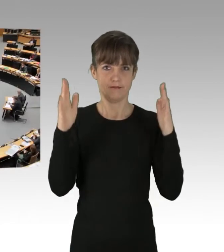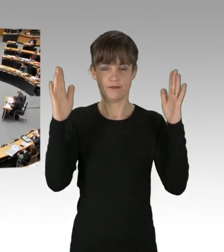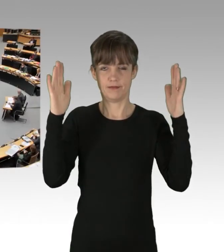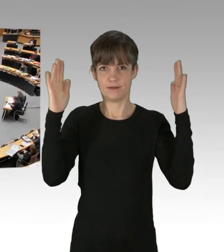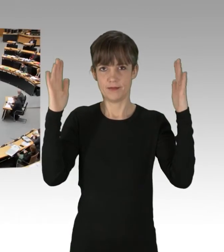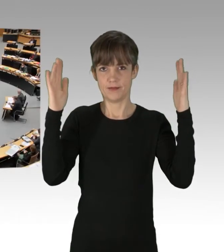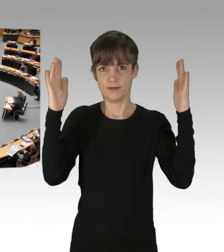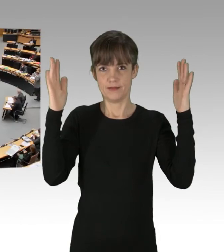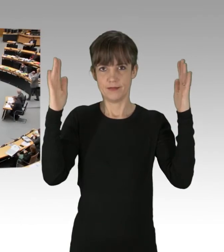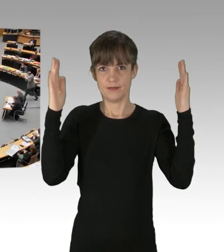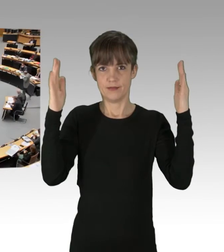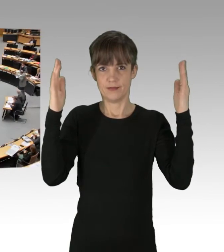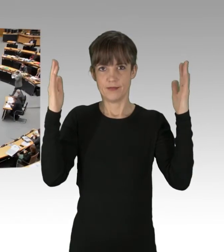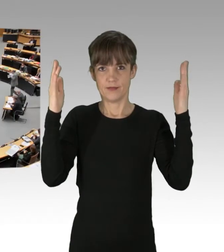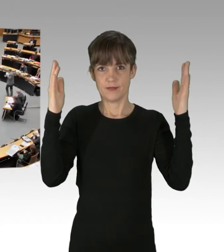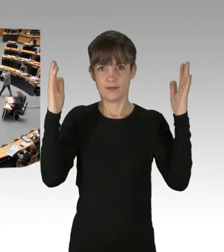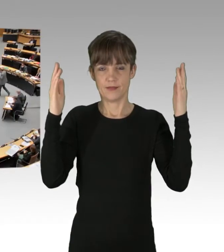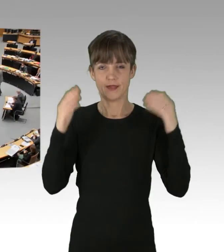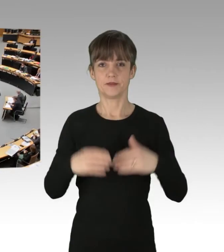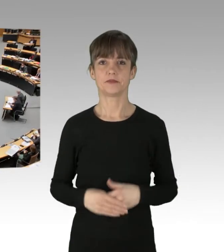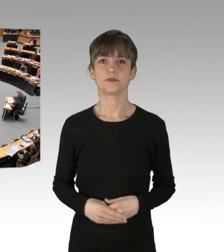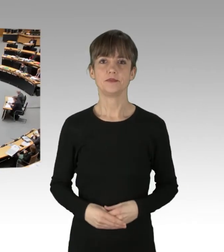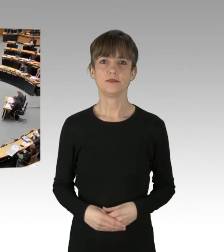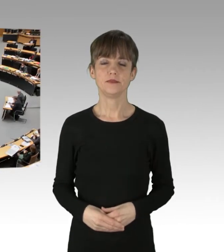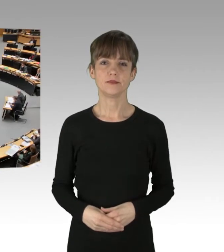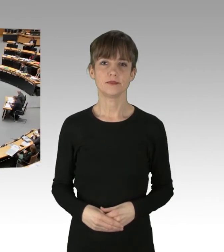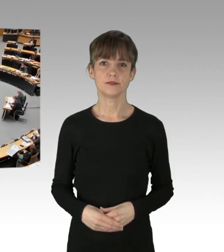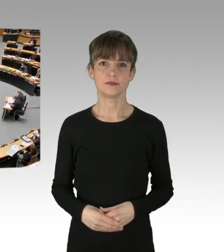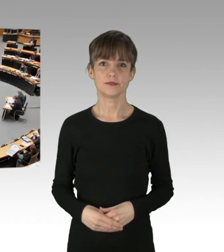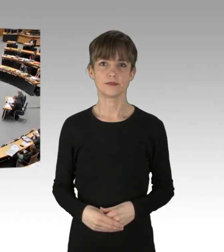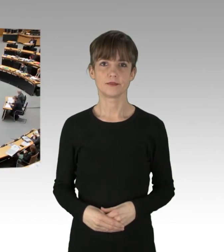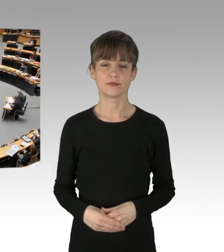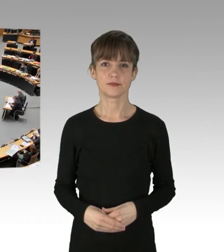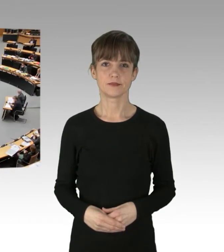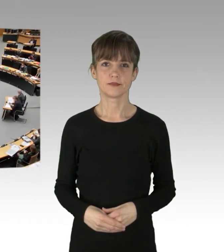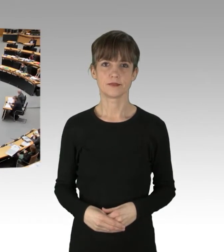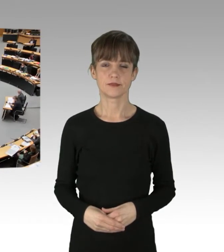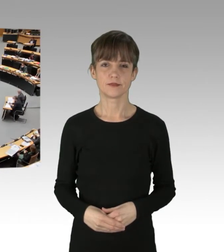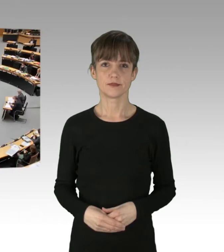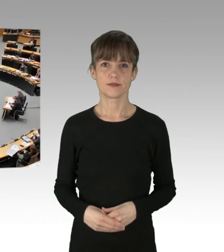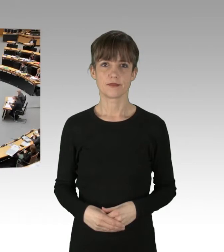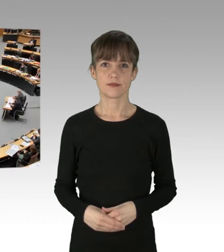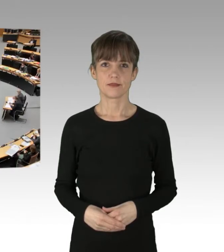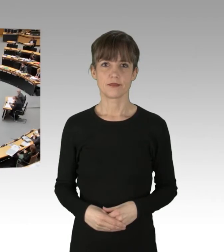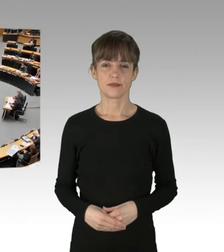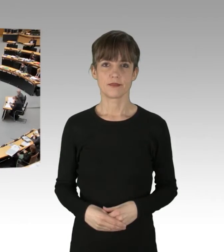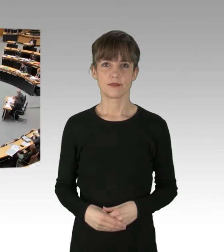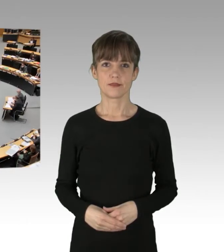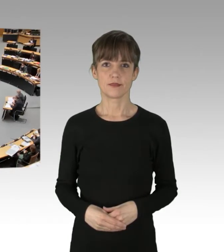(Applaus)